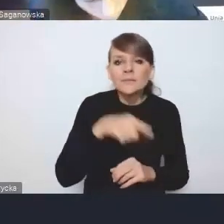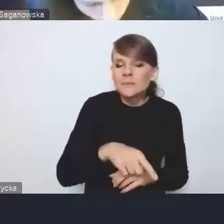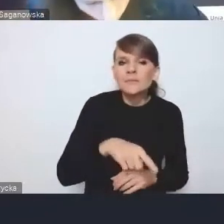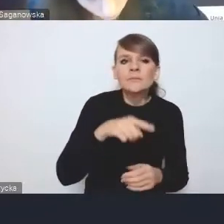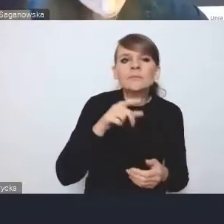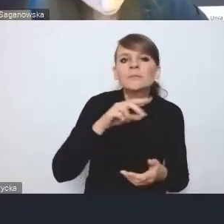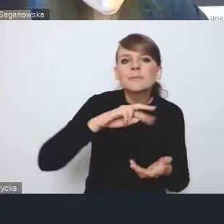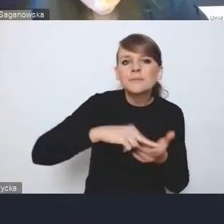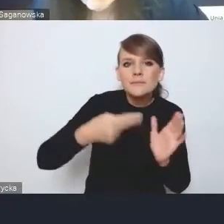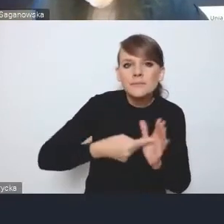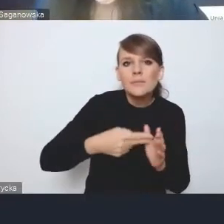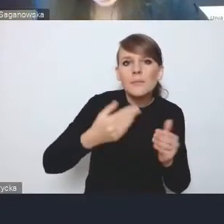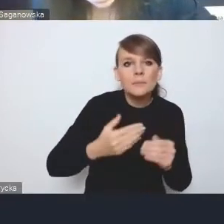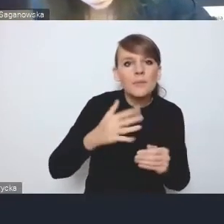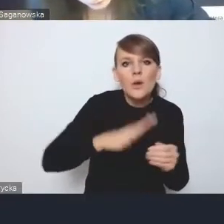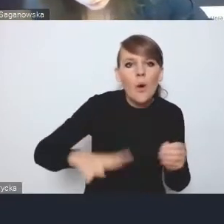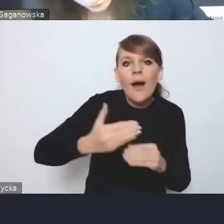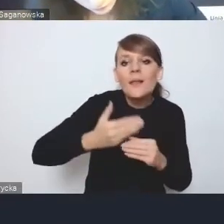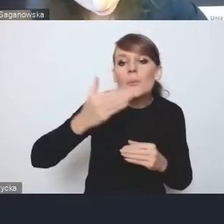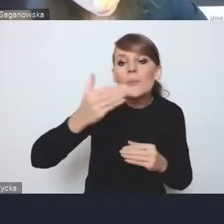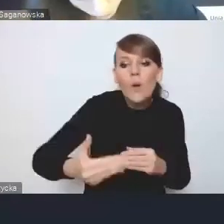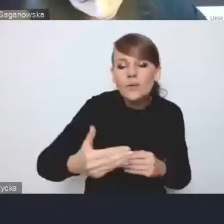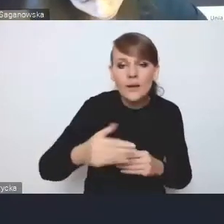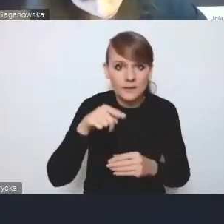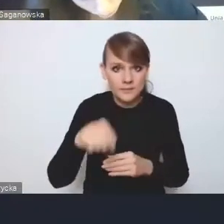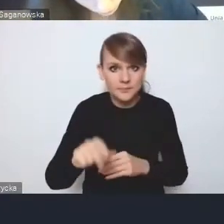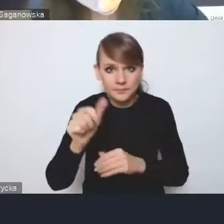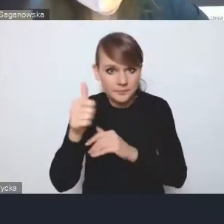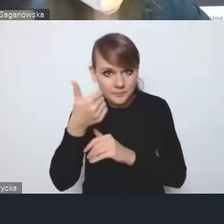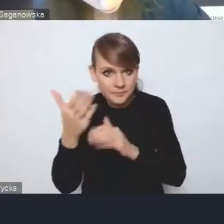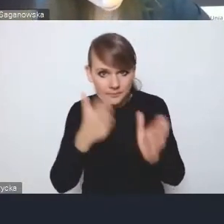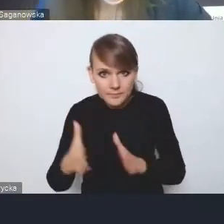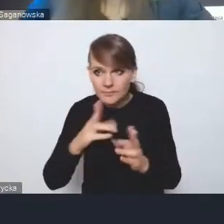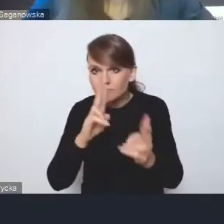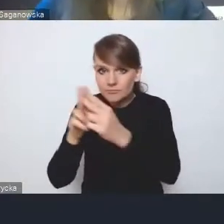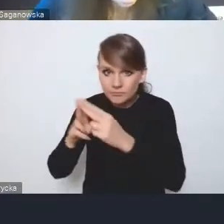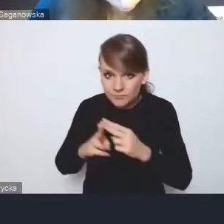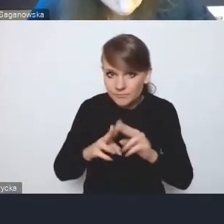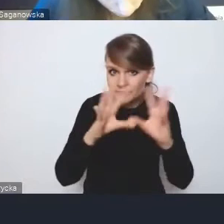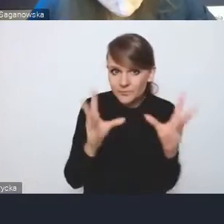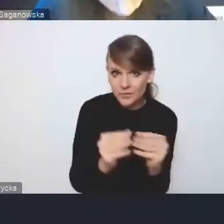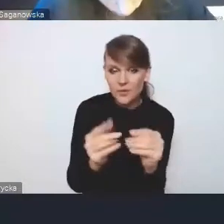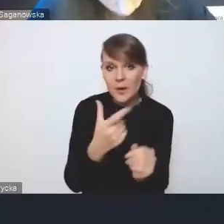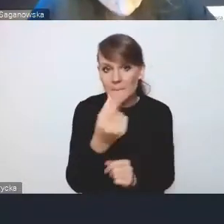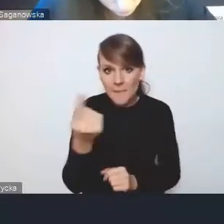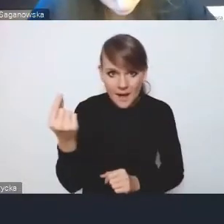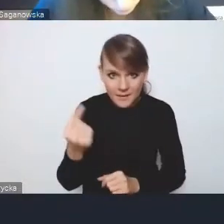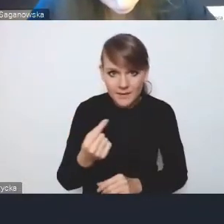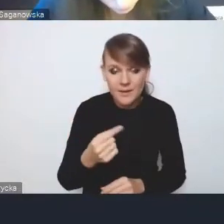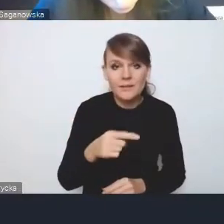zrobiona w sposób uzgodniony przez wszystkich partnerów wchodzących w skład obszaru funkcjonalnego,